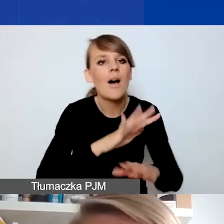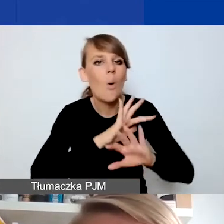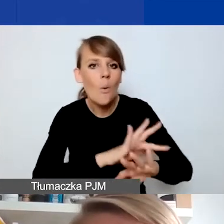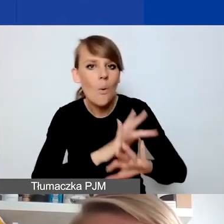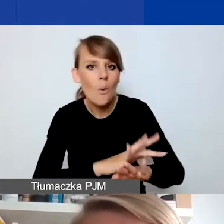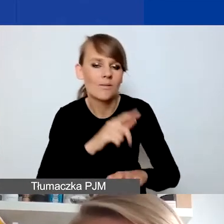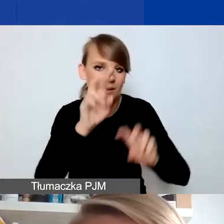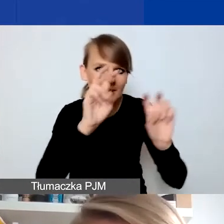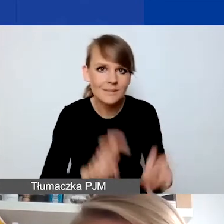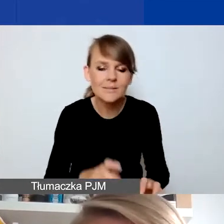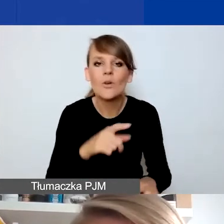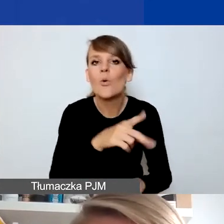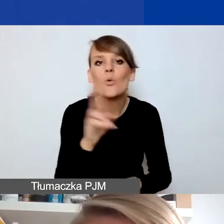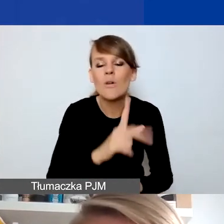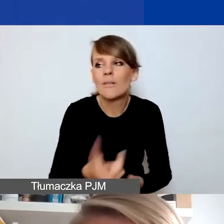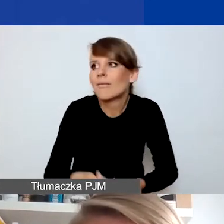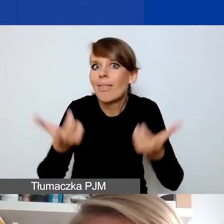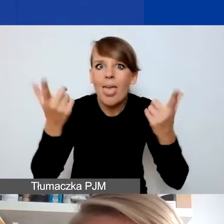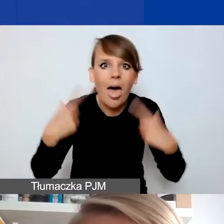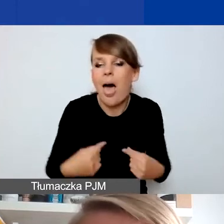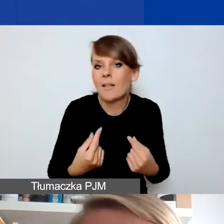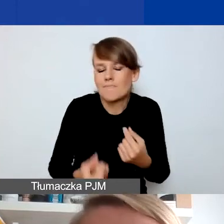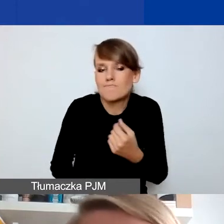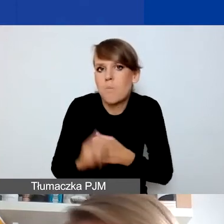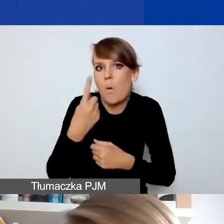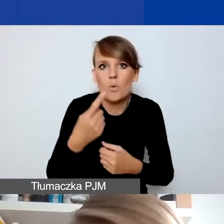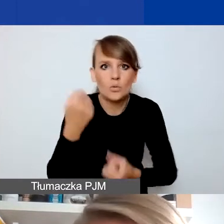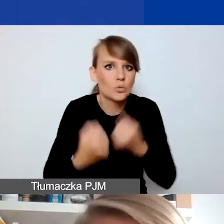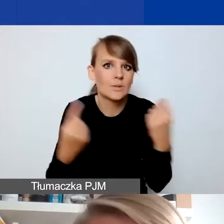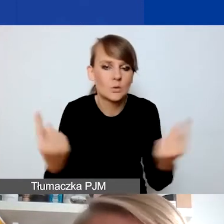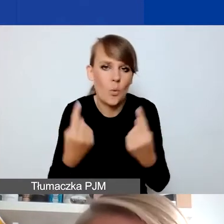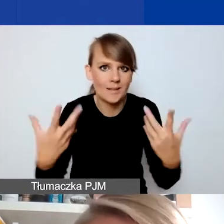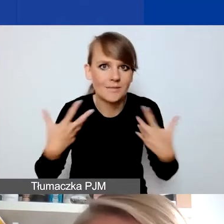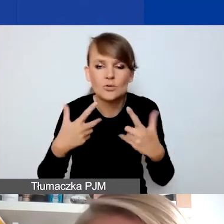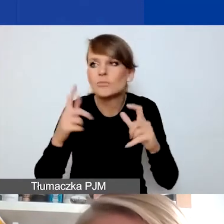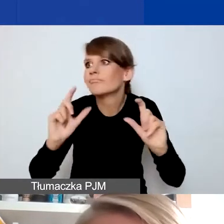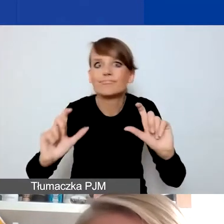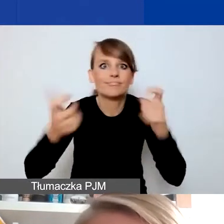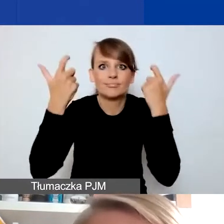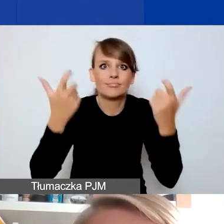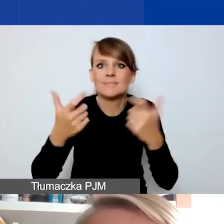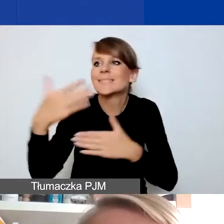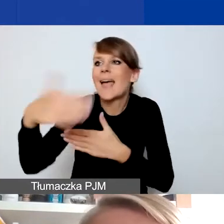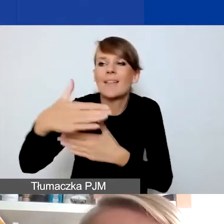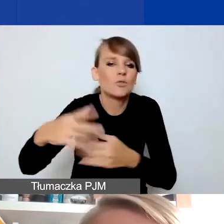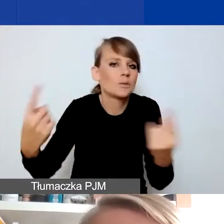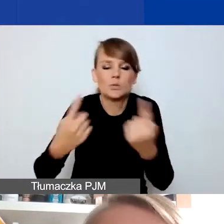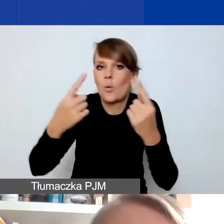dla osób, które się nagle znalazły w trudnej sytuacji życiowej, bo coś się wydarzyło, nastąpiły jakieś czynniki zewnętrzne.